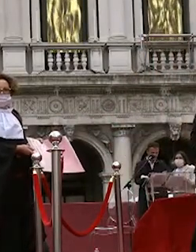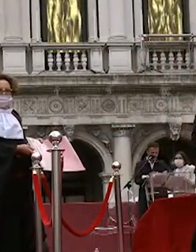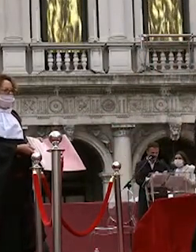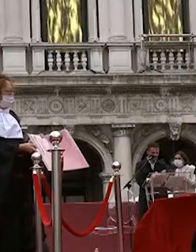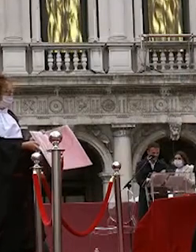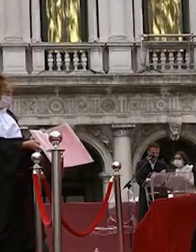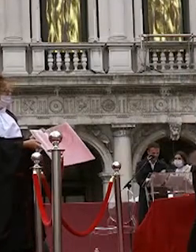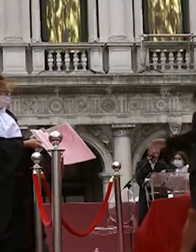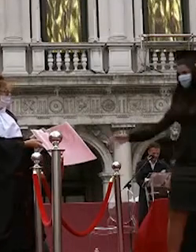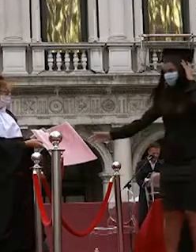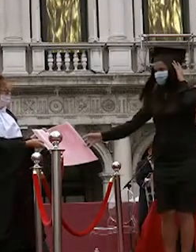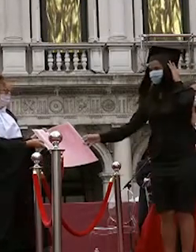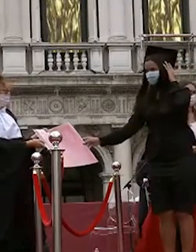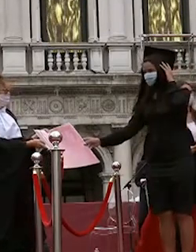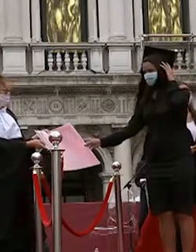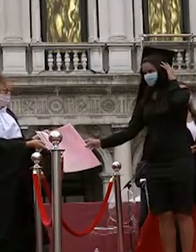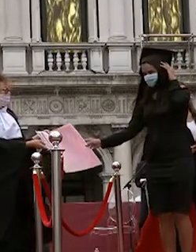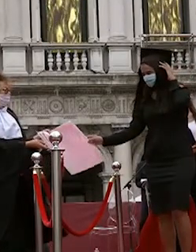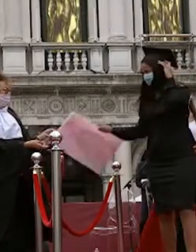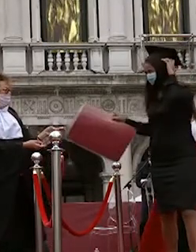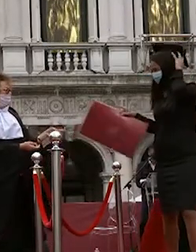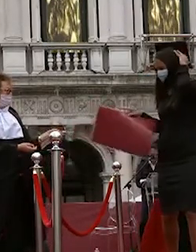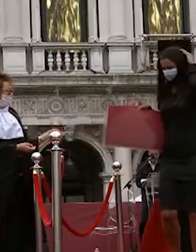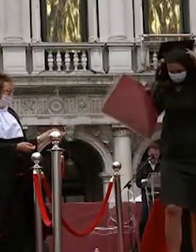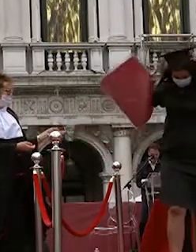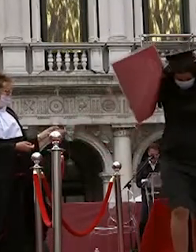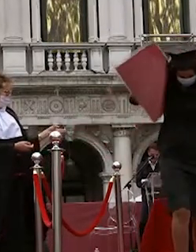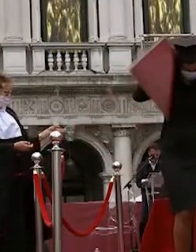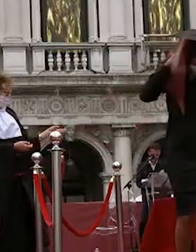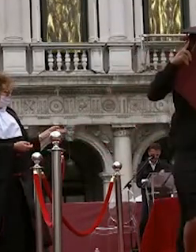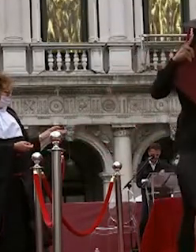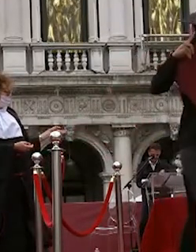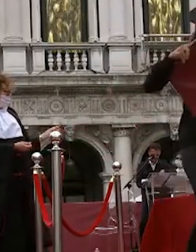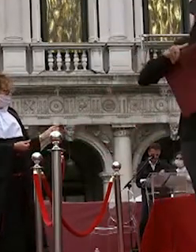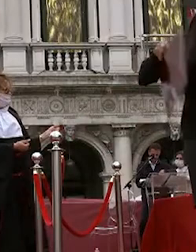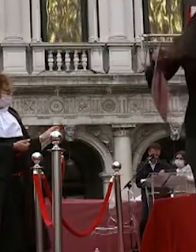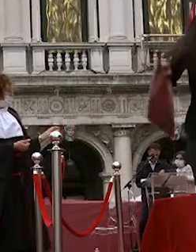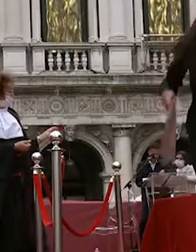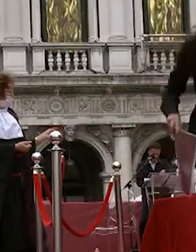maria giulia martignago lucia zecchinato